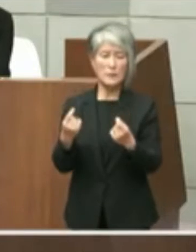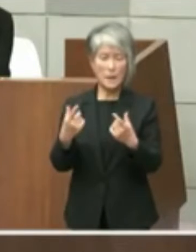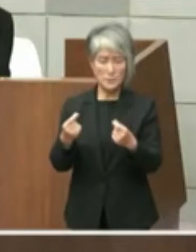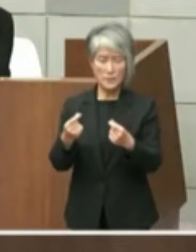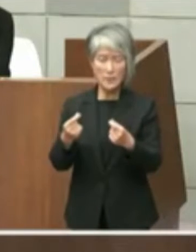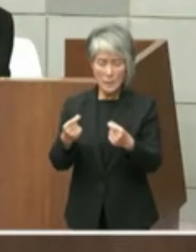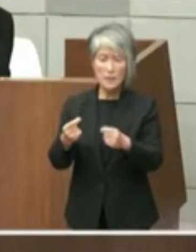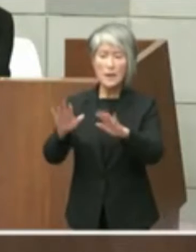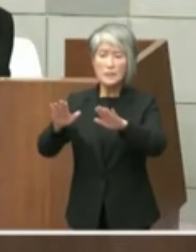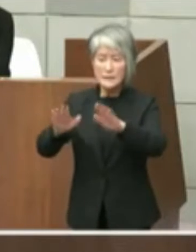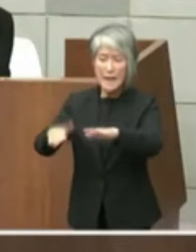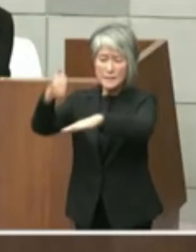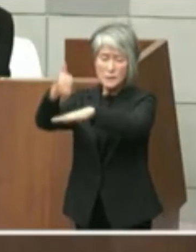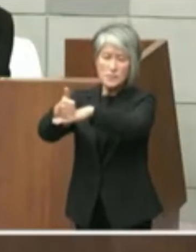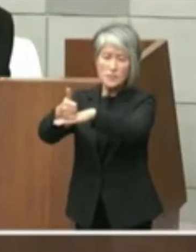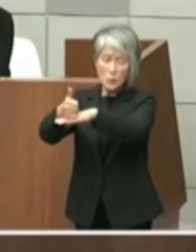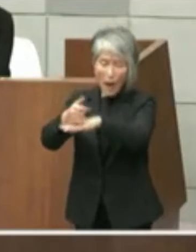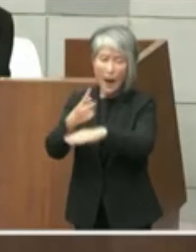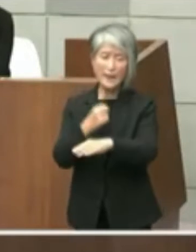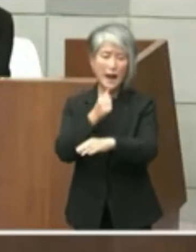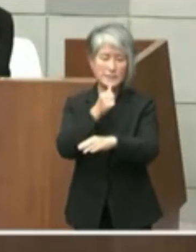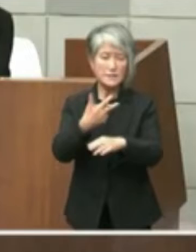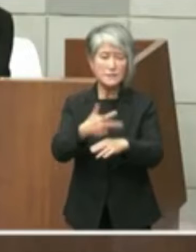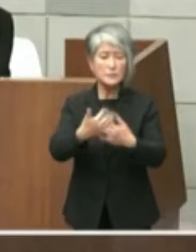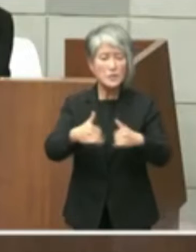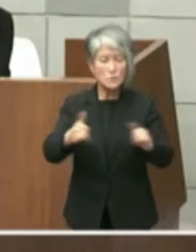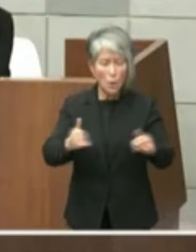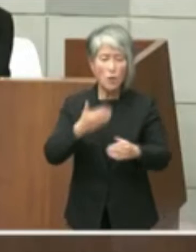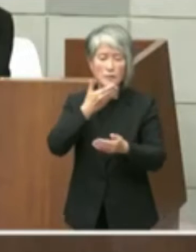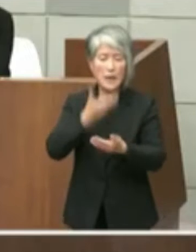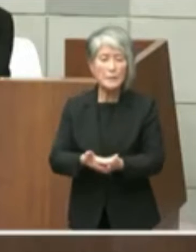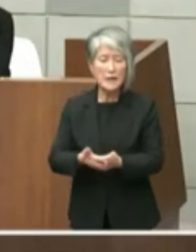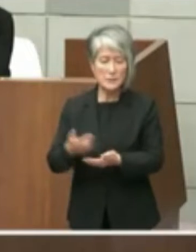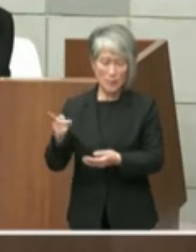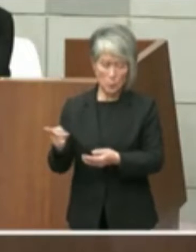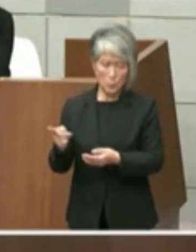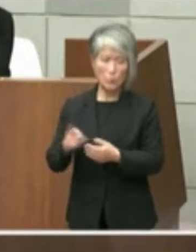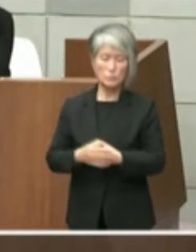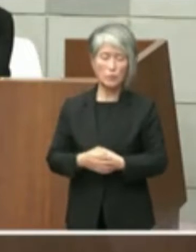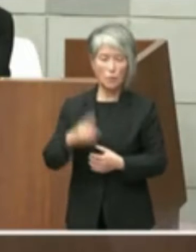もの配信者とのそしりは免れないものと考え ます